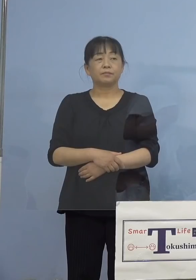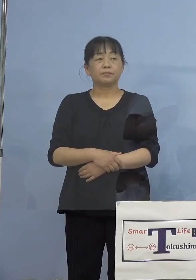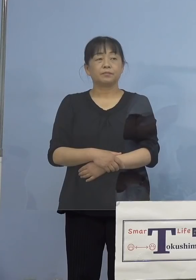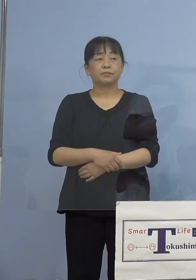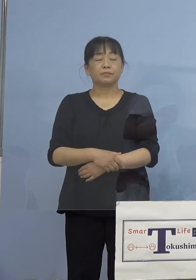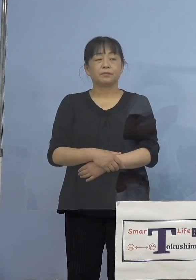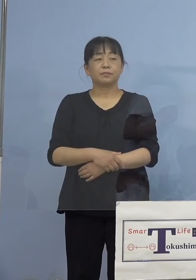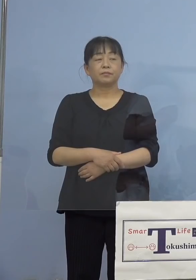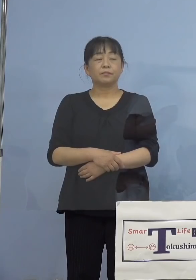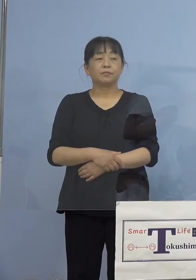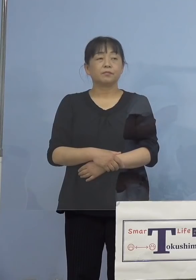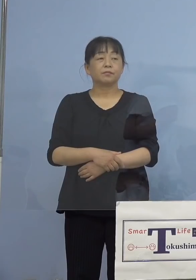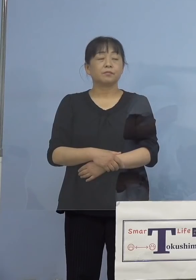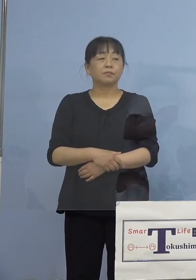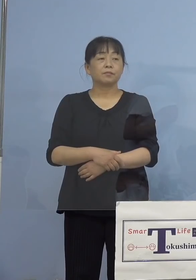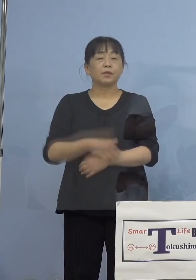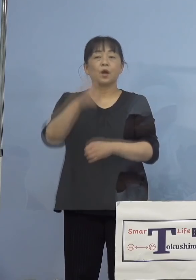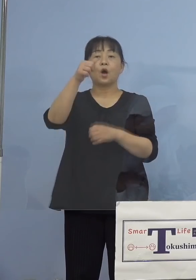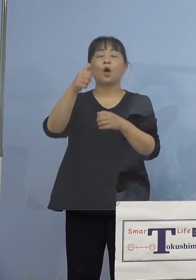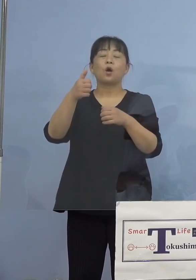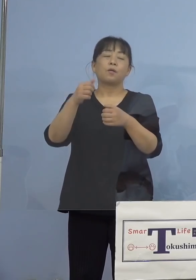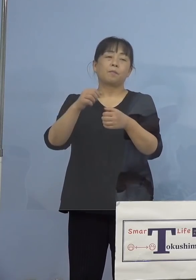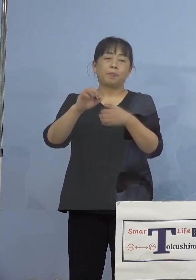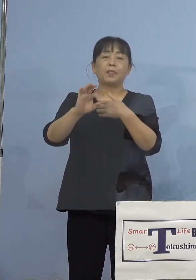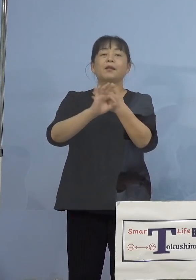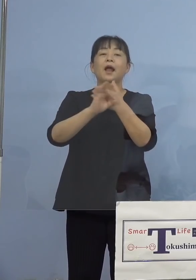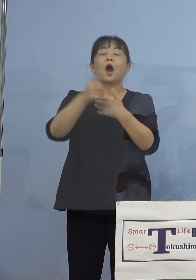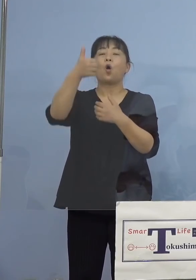（徳島新聞社） 50例目の会社関連クラスターに関して